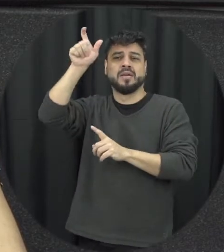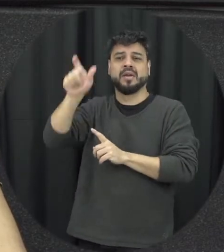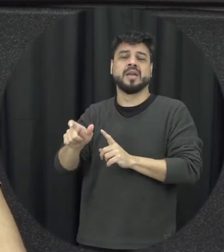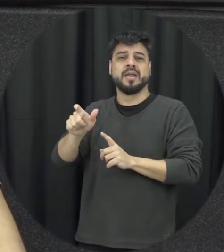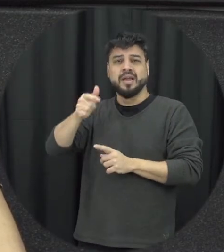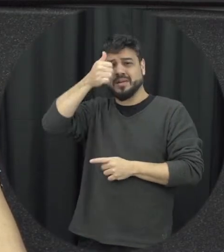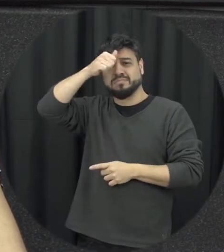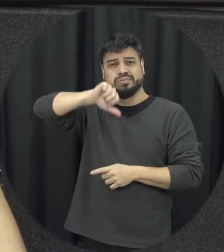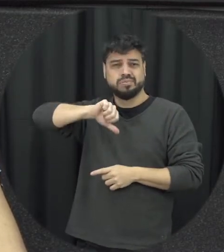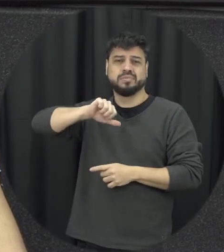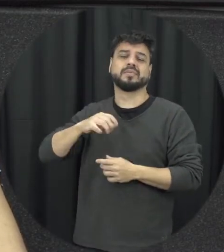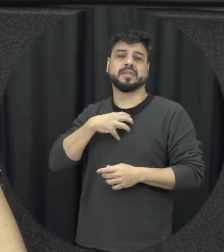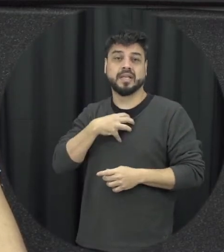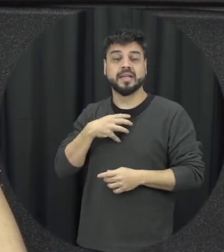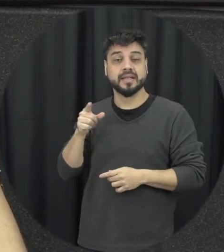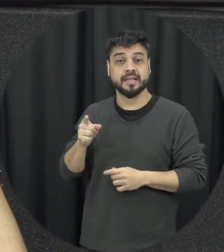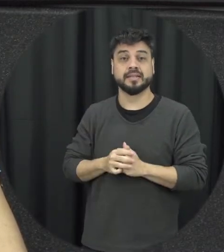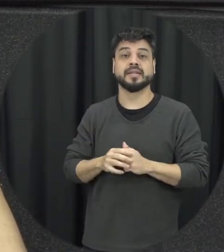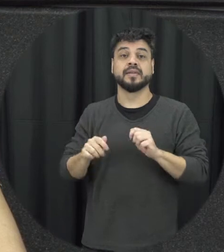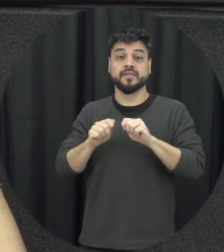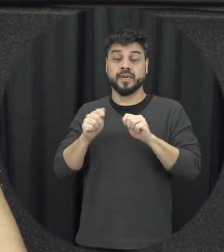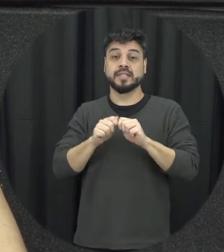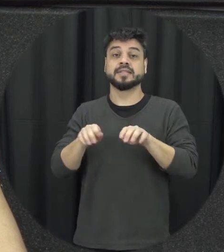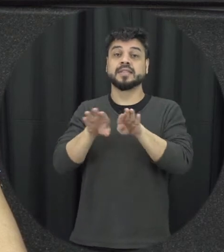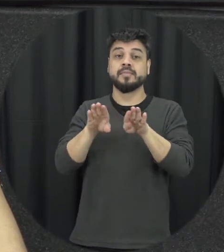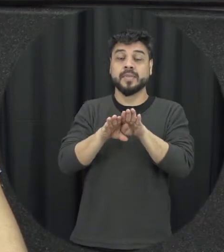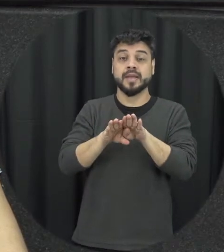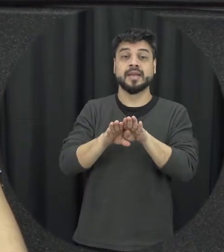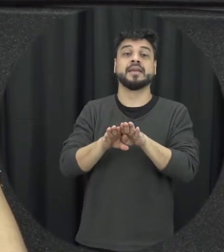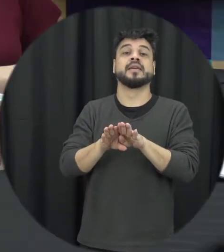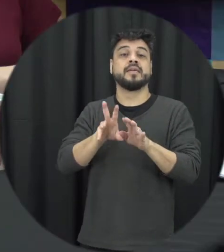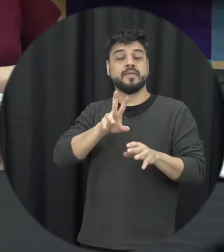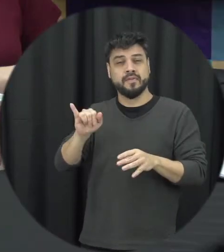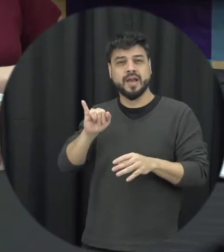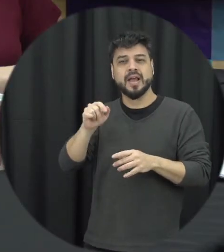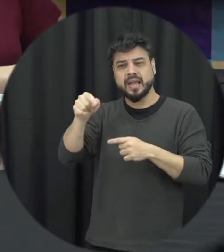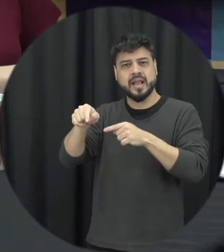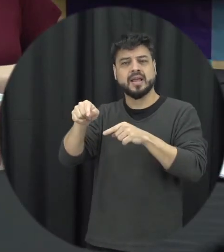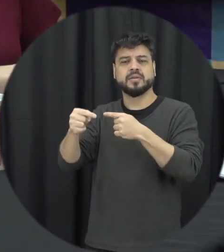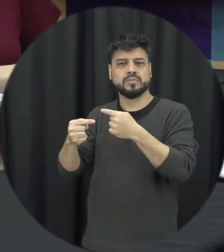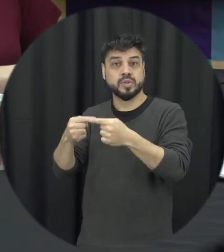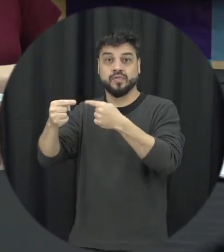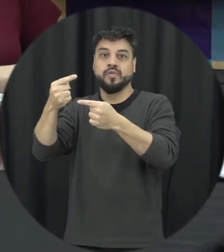dessa mulher que vai de alguma maneira também interferir no seu desenvolvimento pleno essa